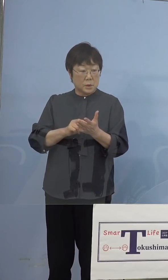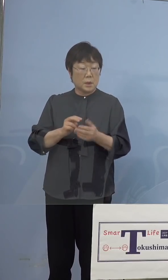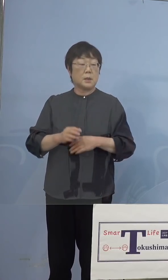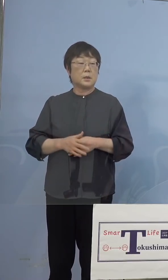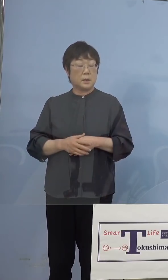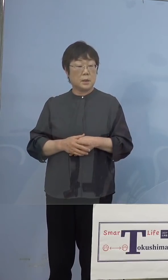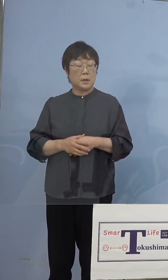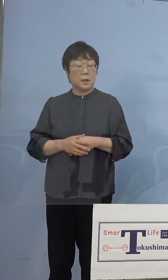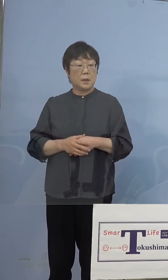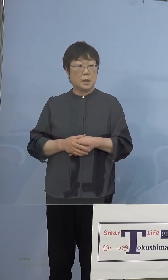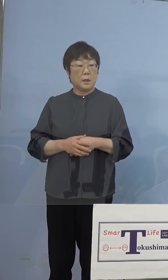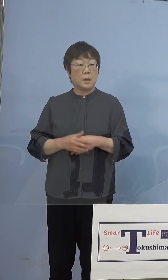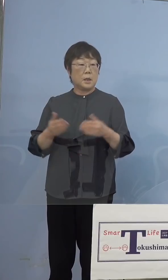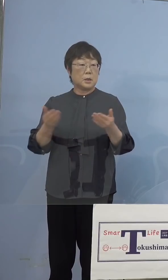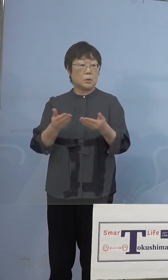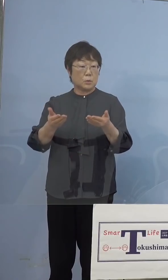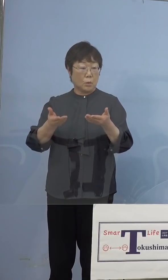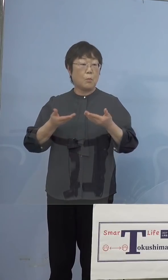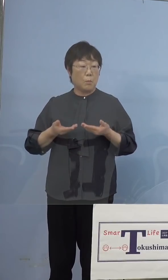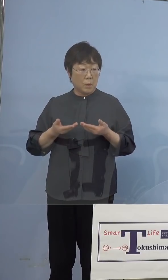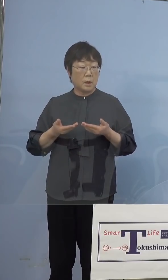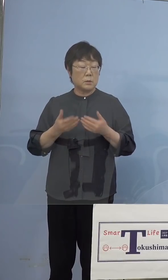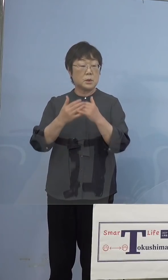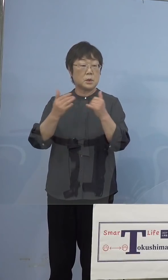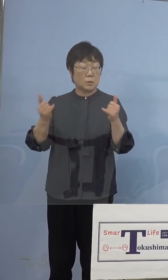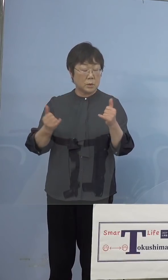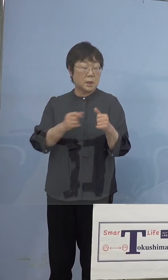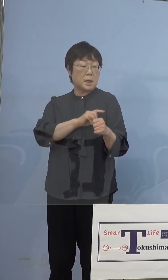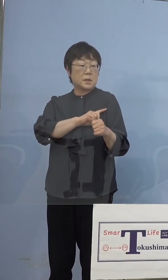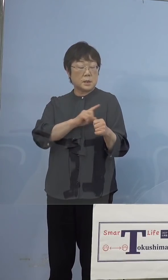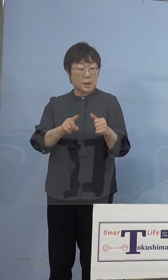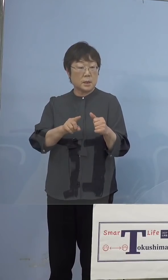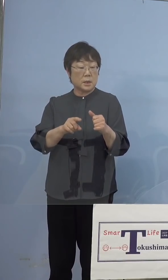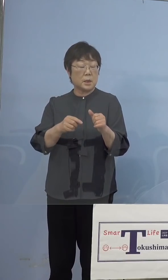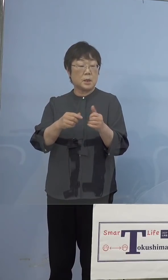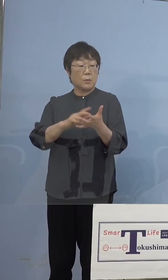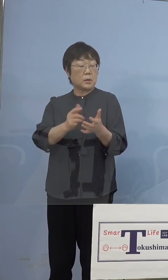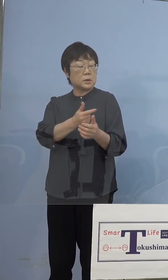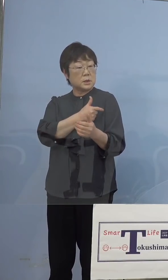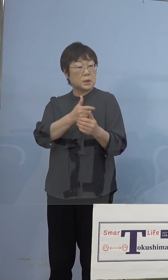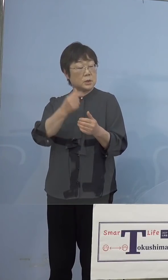いただく方に先にワクチンの 接種を受けてもらうということは 想定していますか